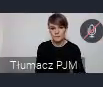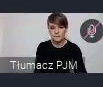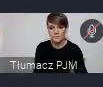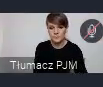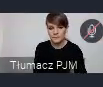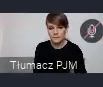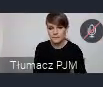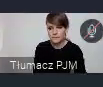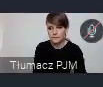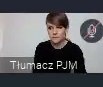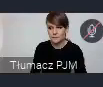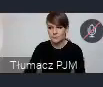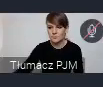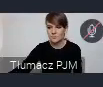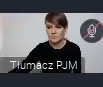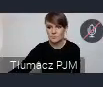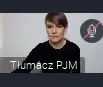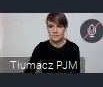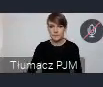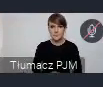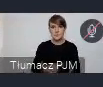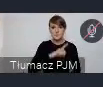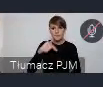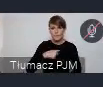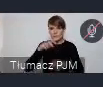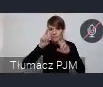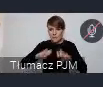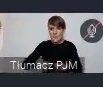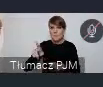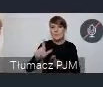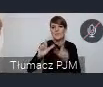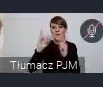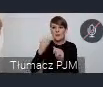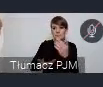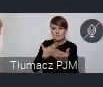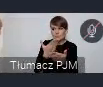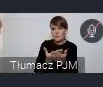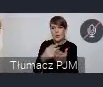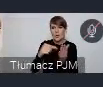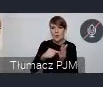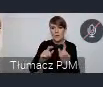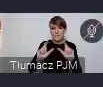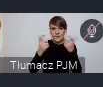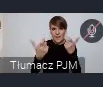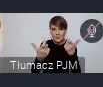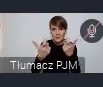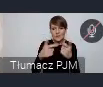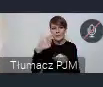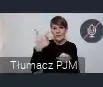z jakąś inną organizacją, czy z innym miastem takie wydarzenie zaproponować. To jest wydarzenie, które dla 20 - 30 osób.